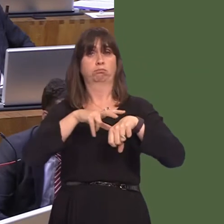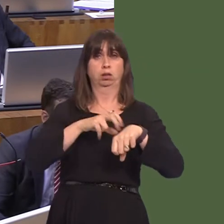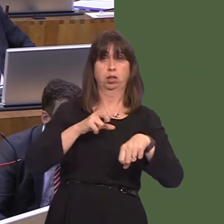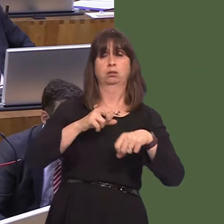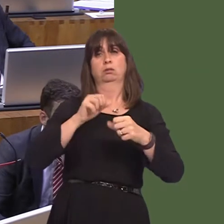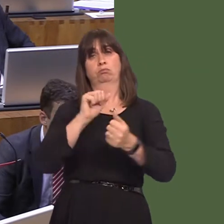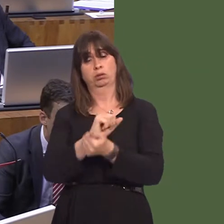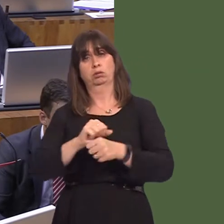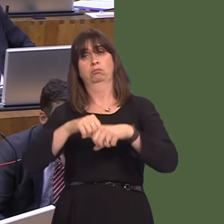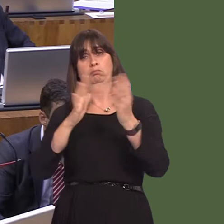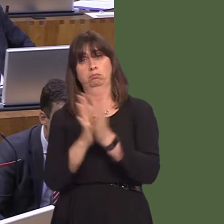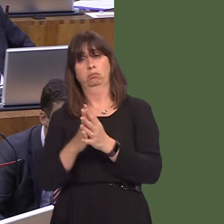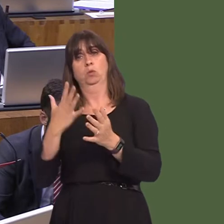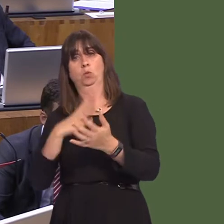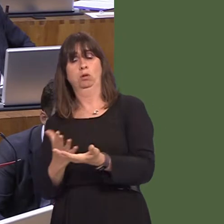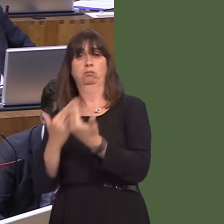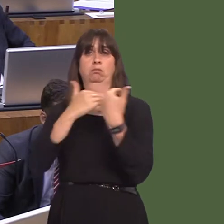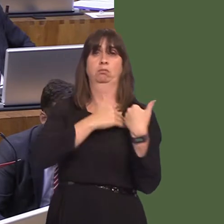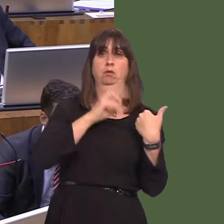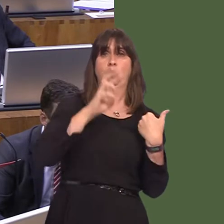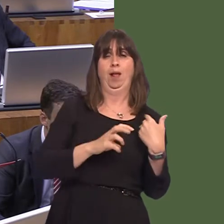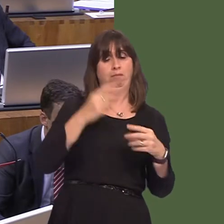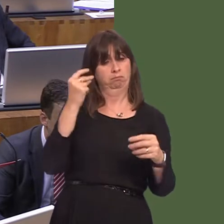It would take some time, because clearly we've had an integrated system with England for